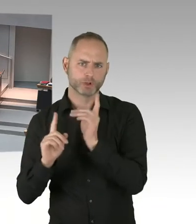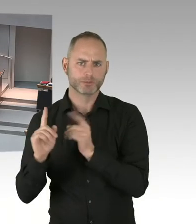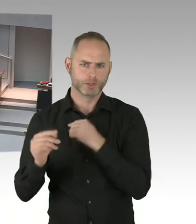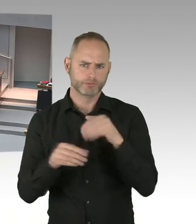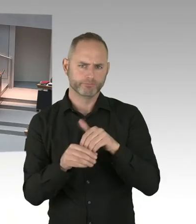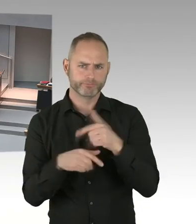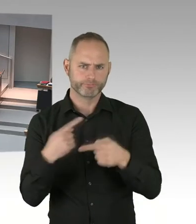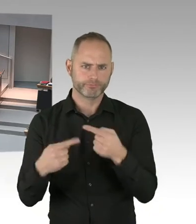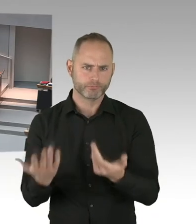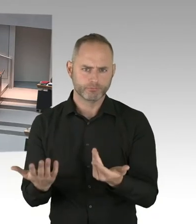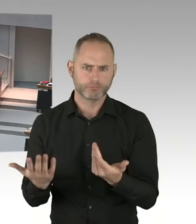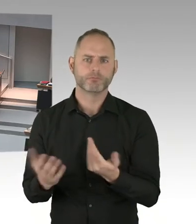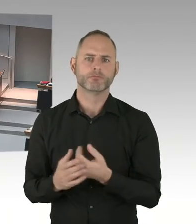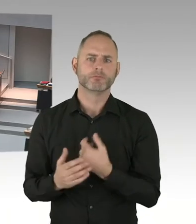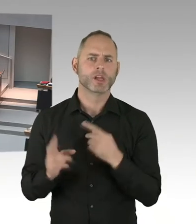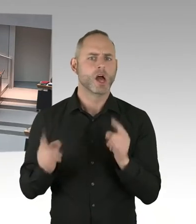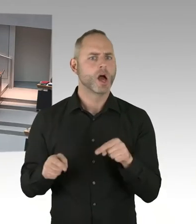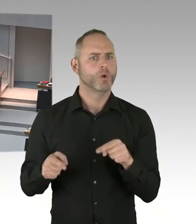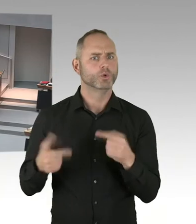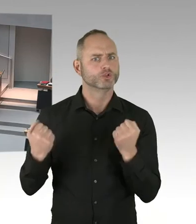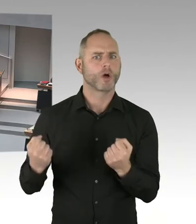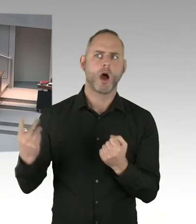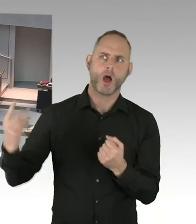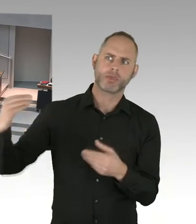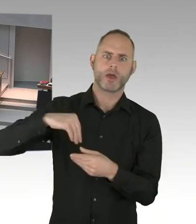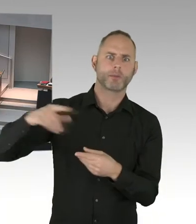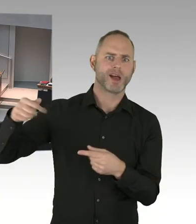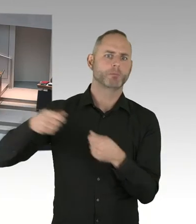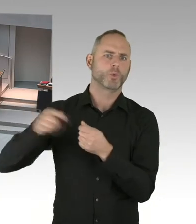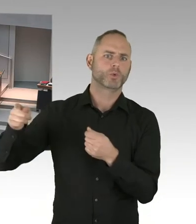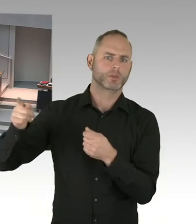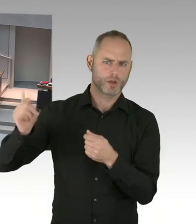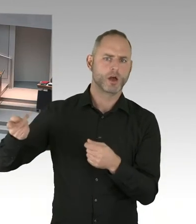(Präsidium) Vielen Dank. Damit sind die 60 Minuten für heute beendet. Sehr verehrte Damen und Herren, Abgeordnete,